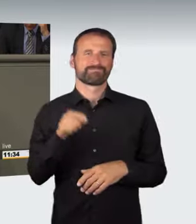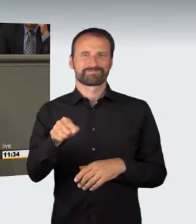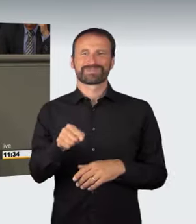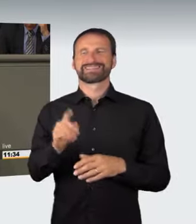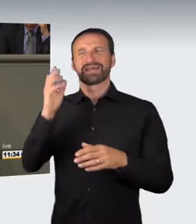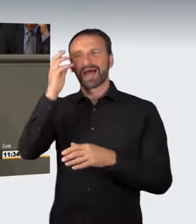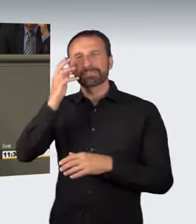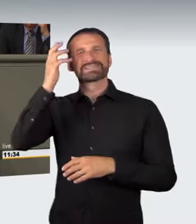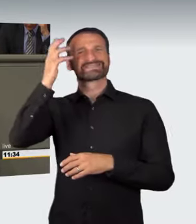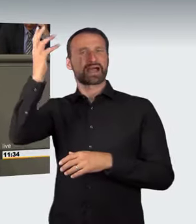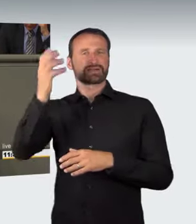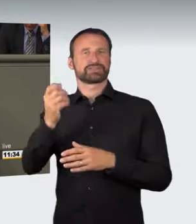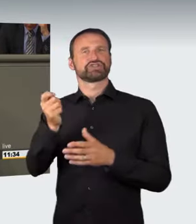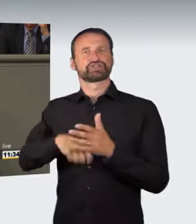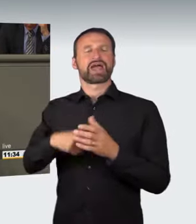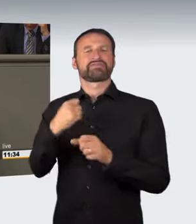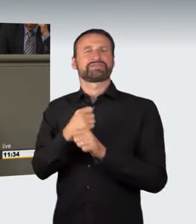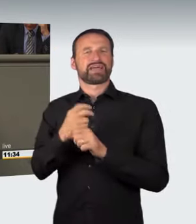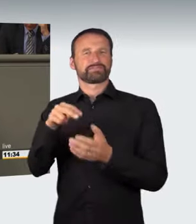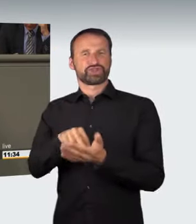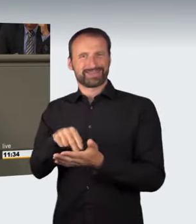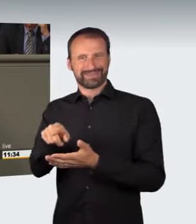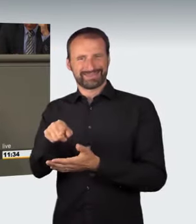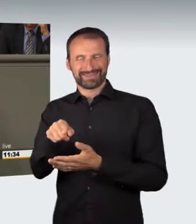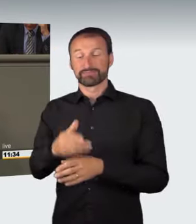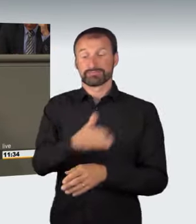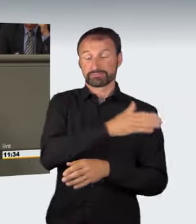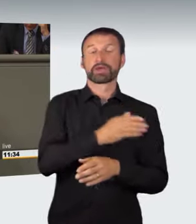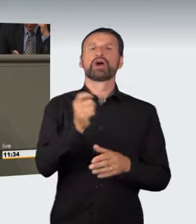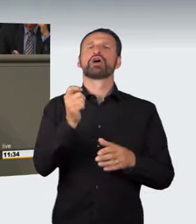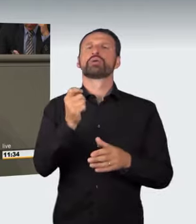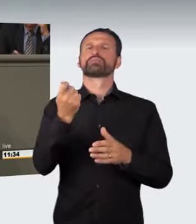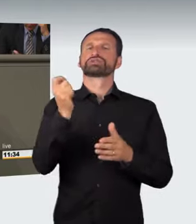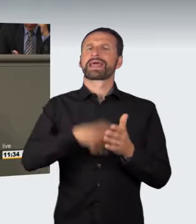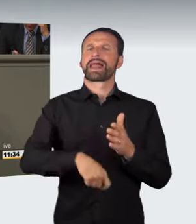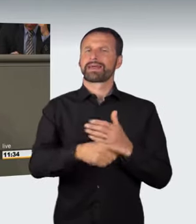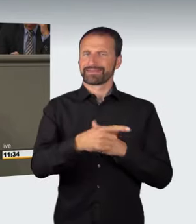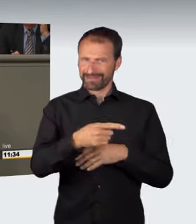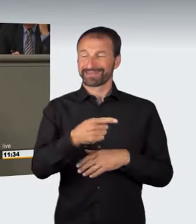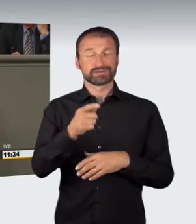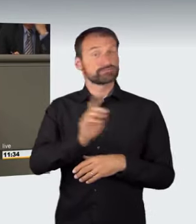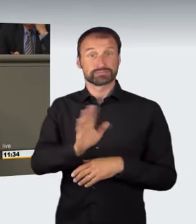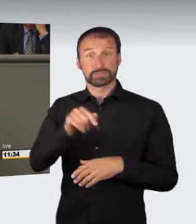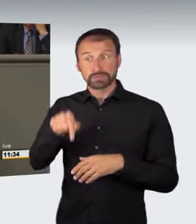es war ja schon immer mit einem Bußgeld bedroht, soll durch ein Strafgesetz ersetzt werden, das nicht nur den Teilnehmer von Straßenrennen erfasst,